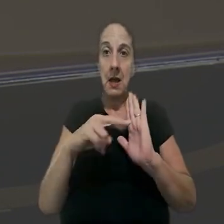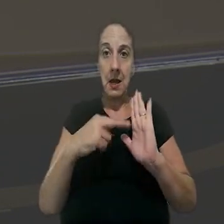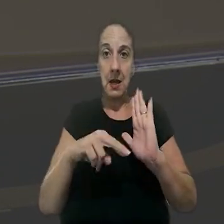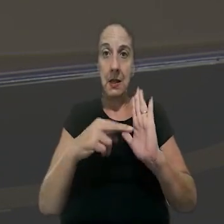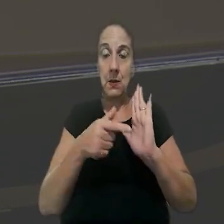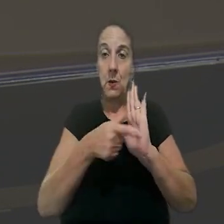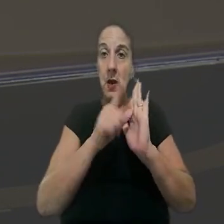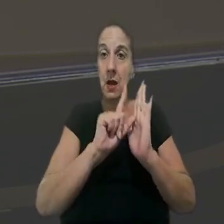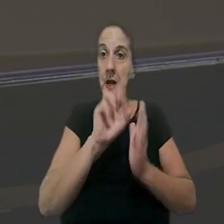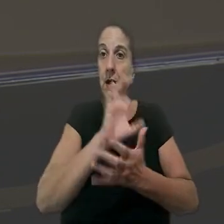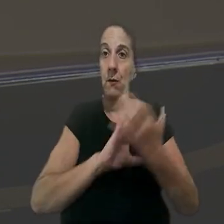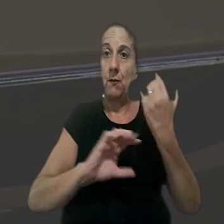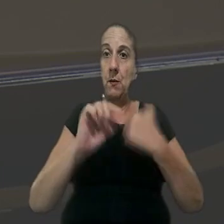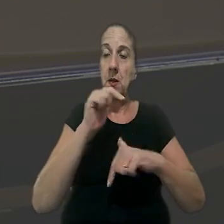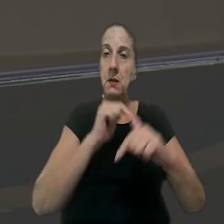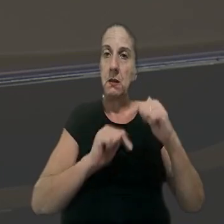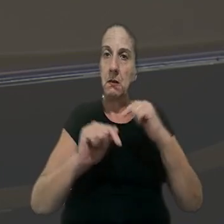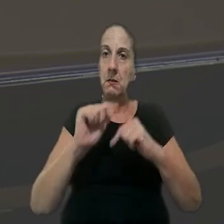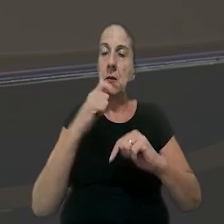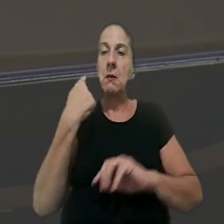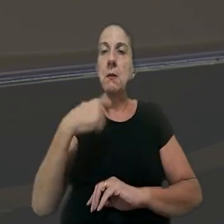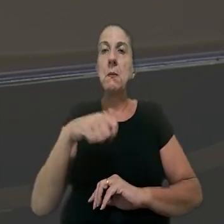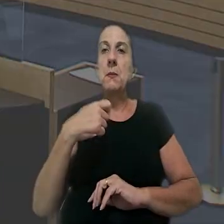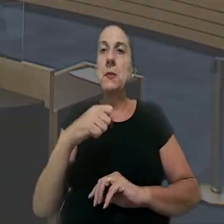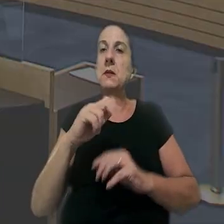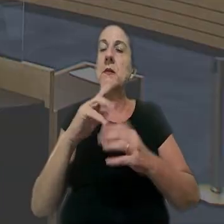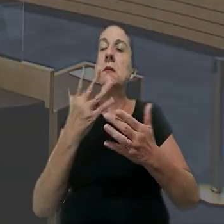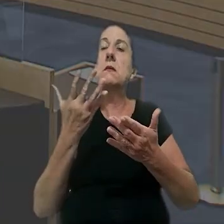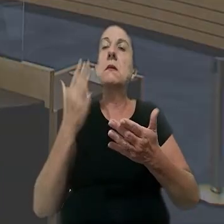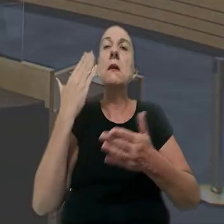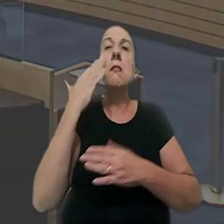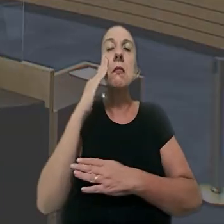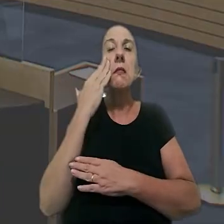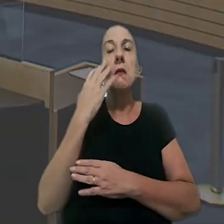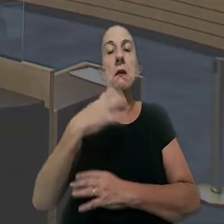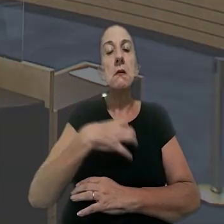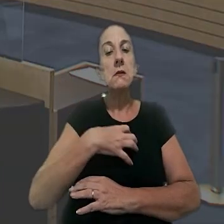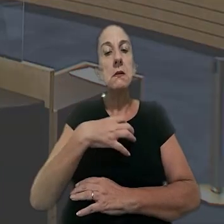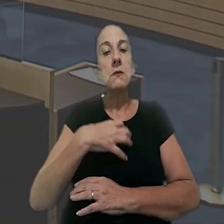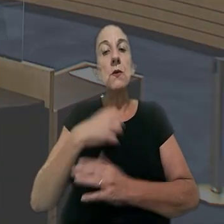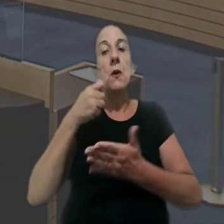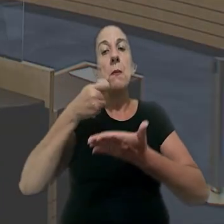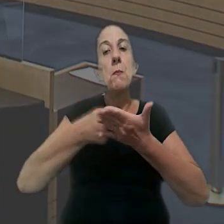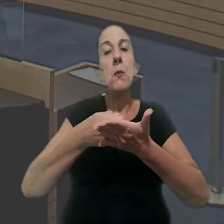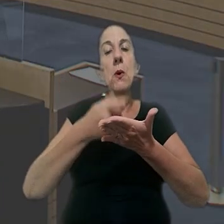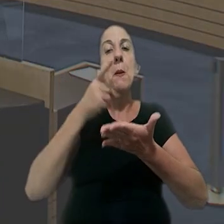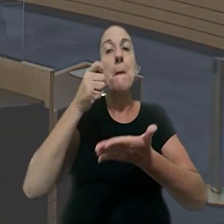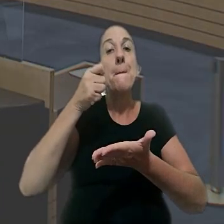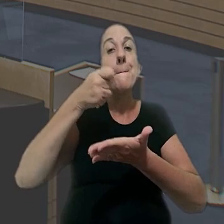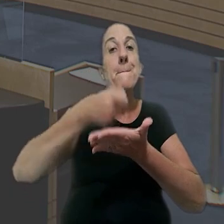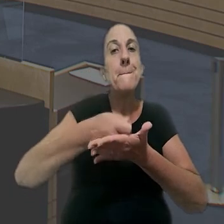com a redação anterior à reforma trabalhista deve ser interpretado no sentido de impor o